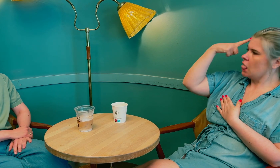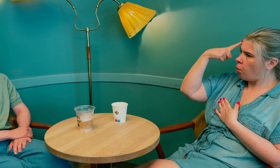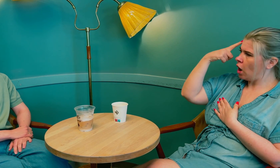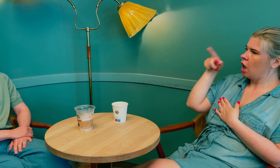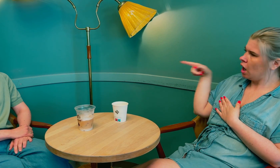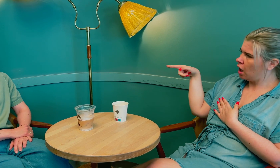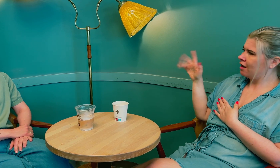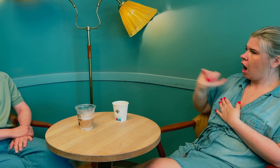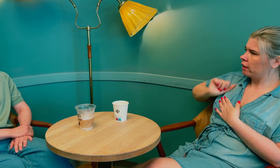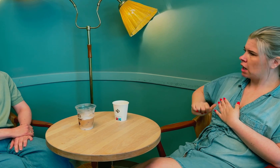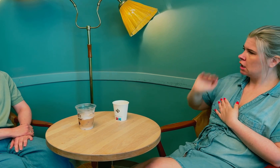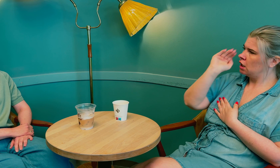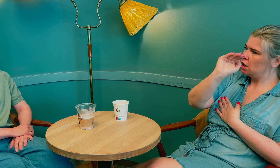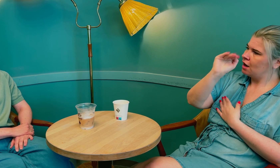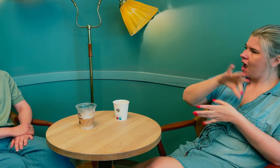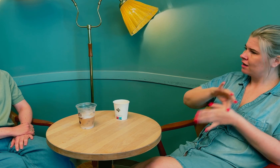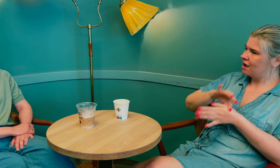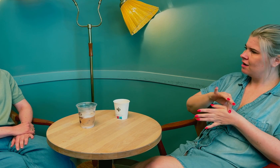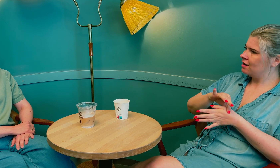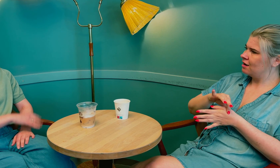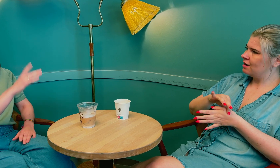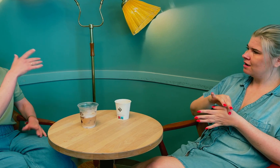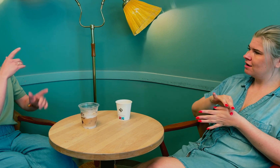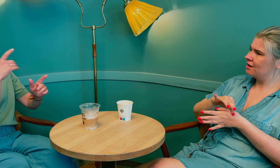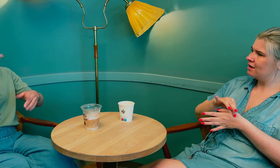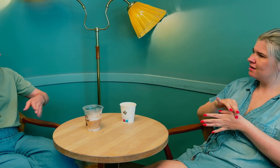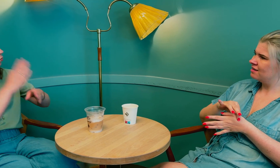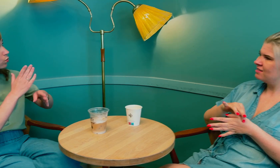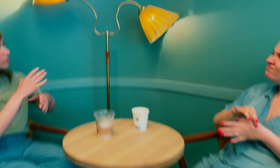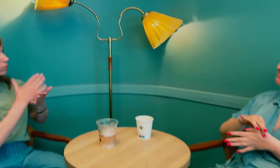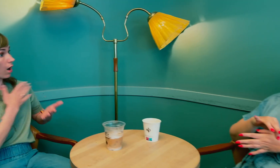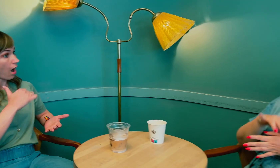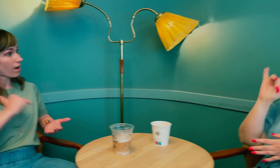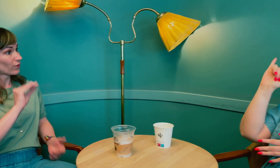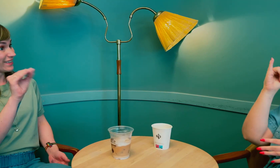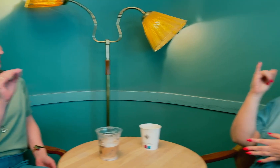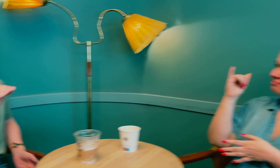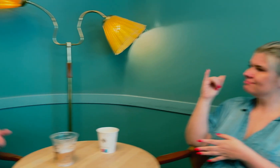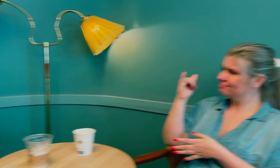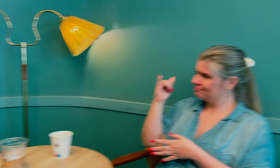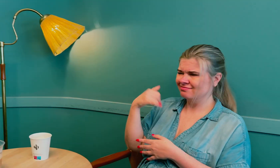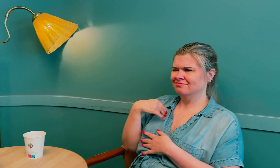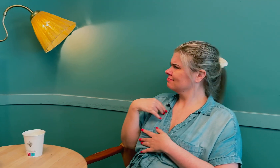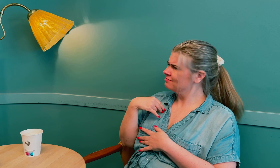De trodde at det var tolkens ansvar å gi beskjed til legen. De trodde at tolken hadde ansvaret for å si ifra?